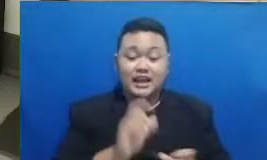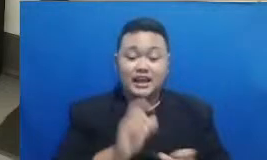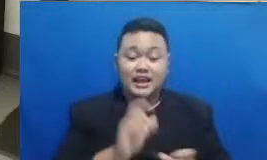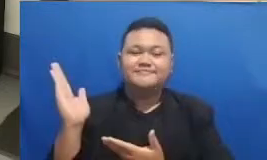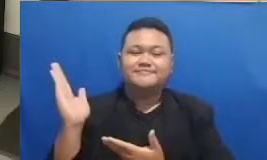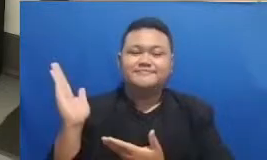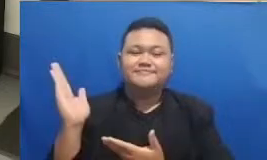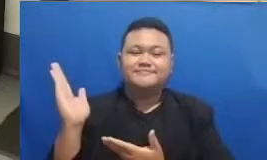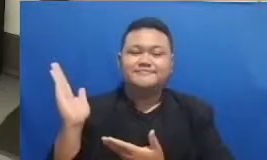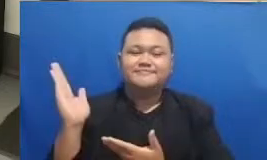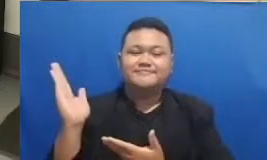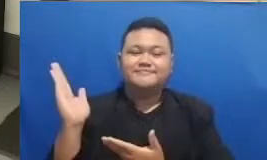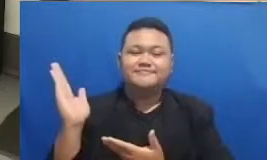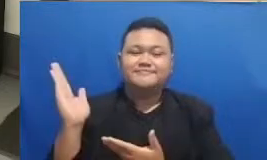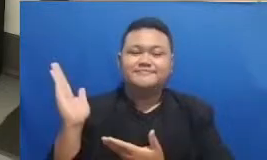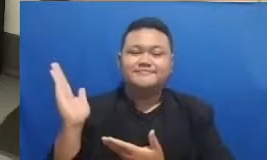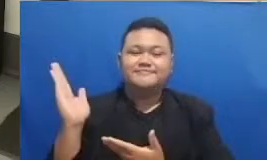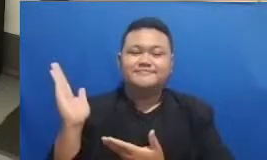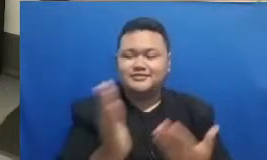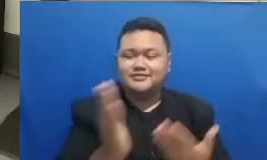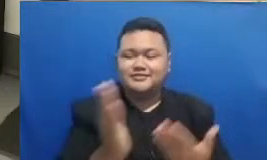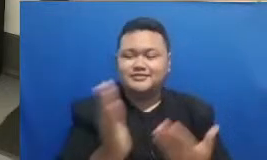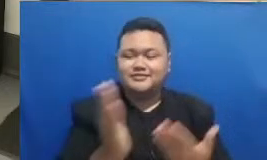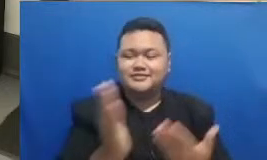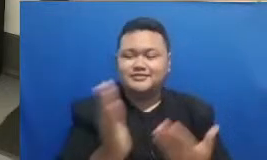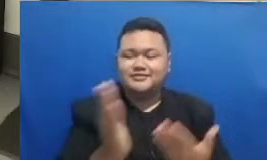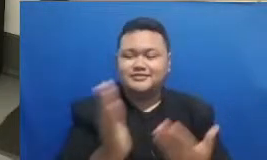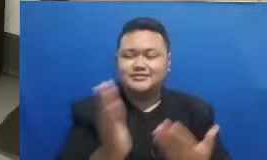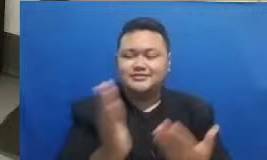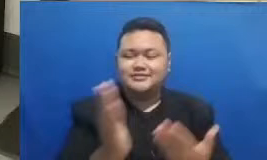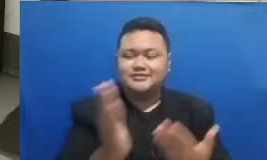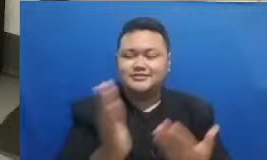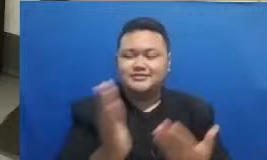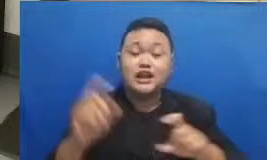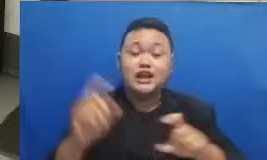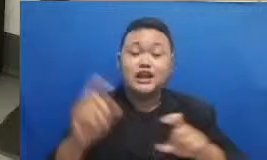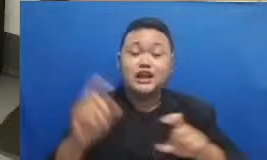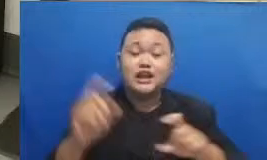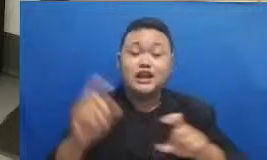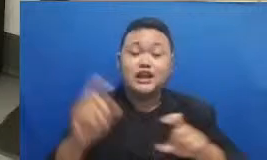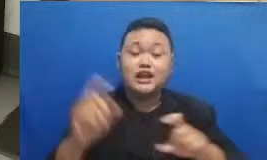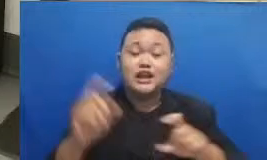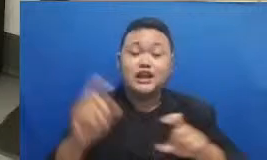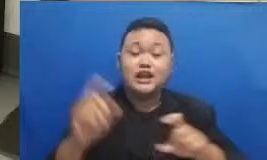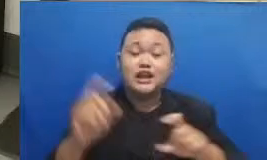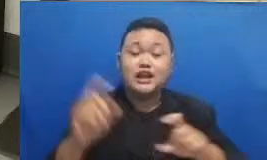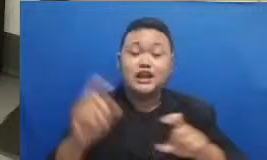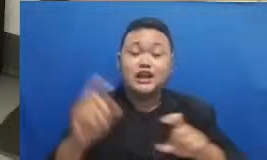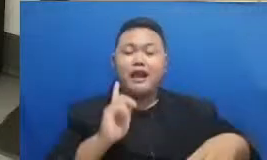delay nah ini memang kalimatnya panjang sekali ya kali depannya ada hestek nah di hashtag ini